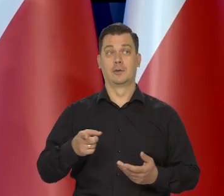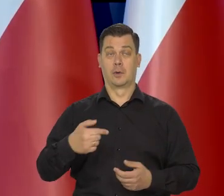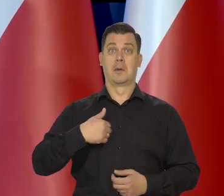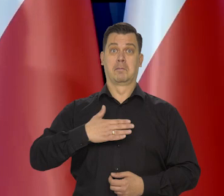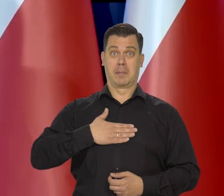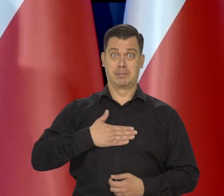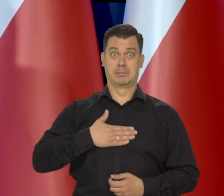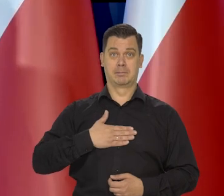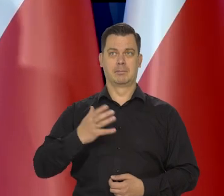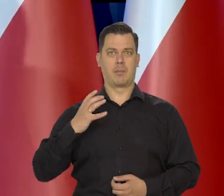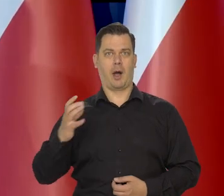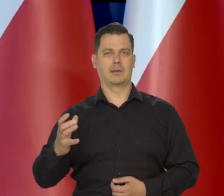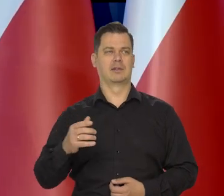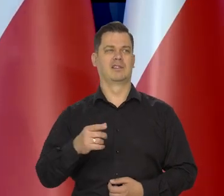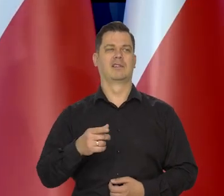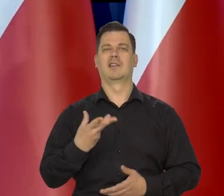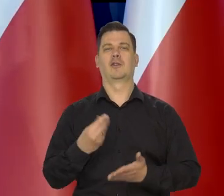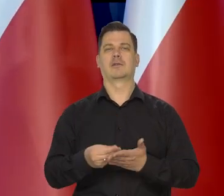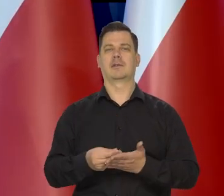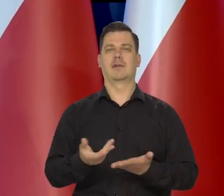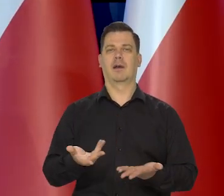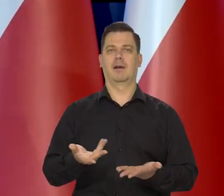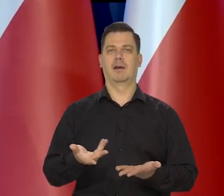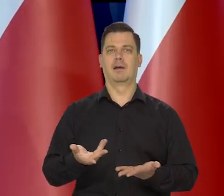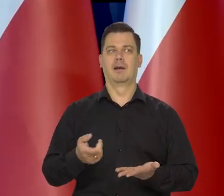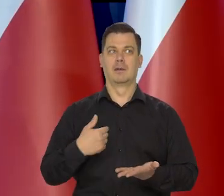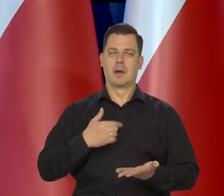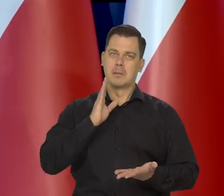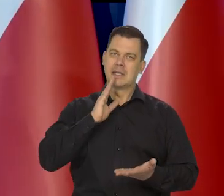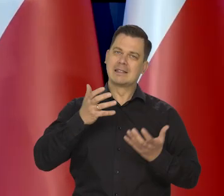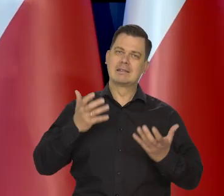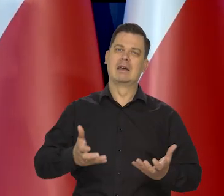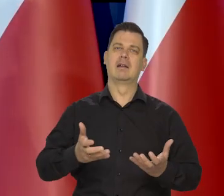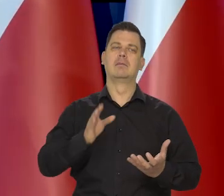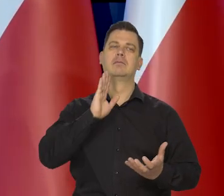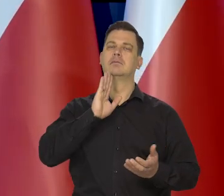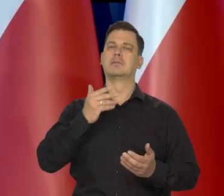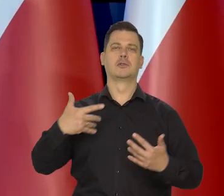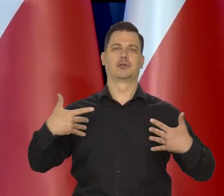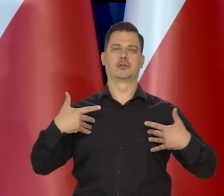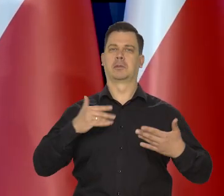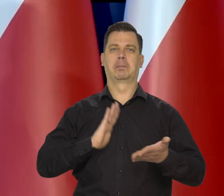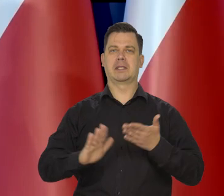Nigdy się nie docenia tego, co się ma, chce się utrzymania tego, co się ma i jeszcze więcej,